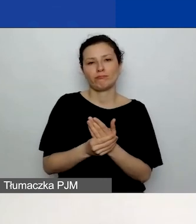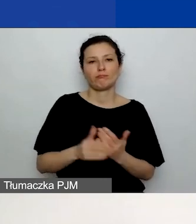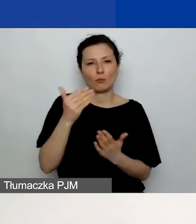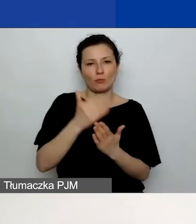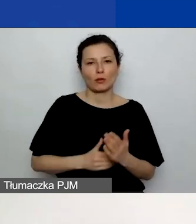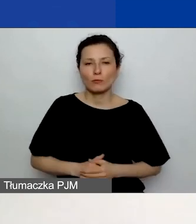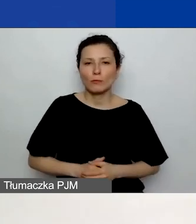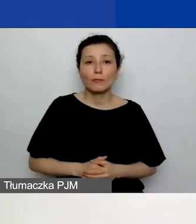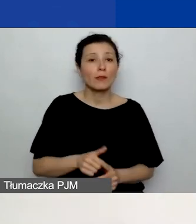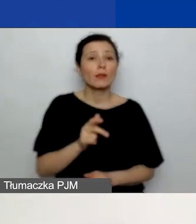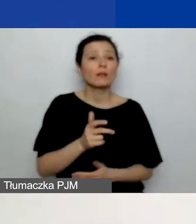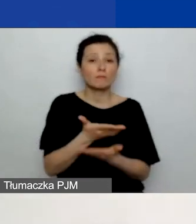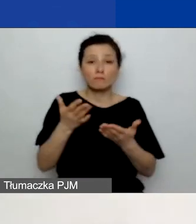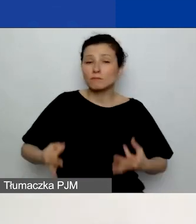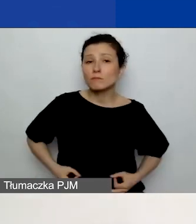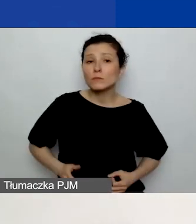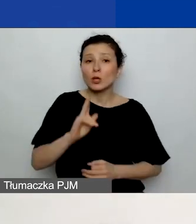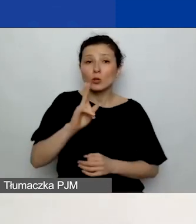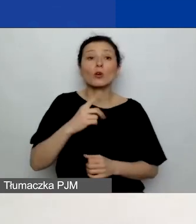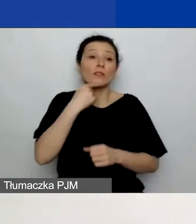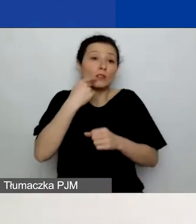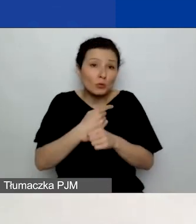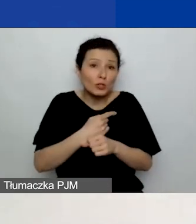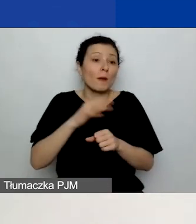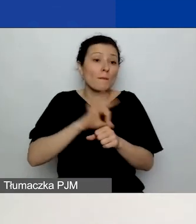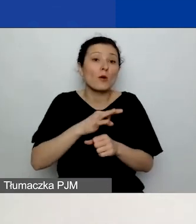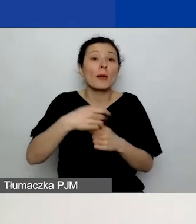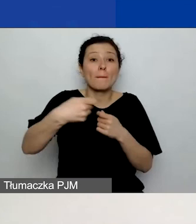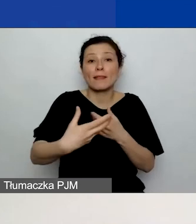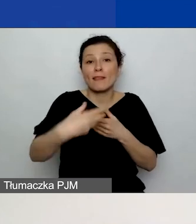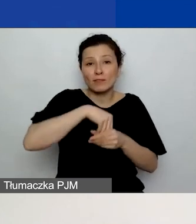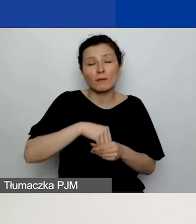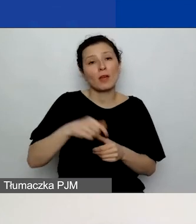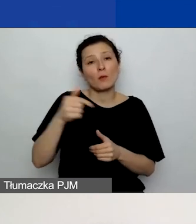którzy zdecydują się na projekt partnerski, musicie dołączyć deklarację współpracy partnerskiej,